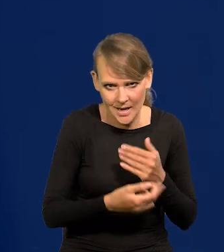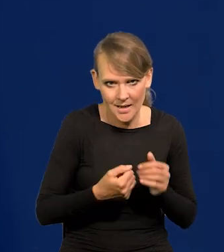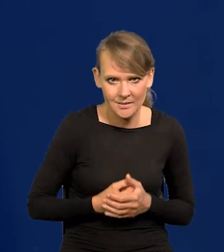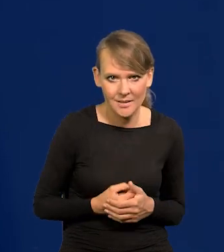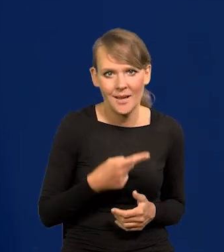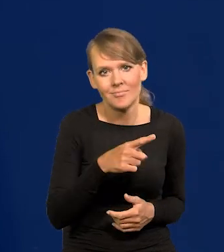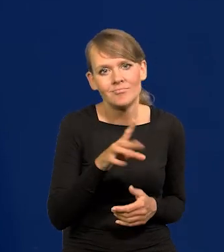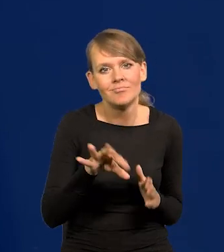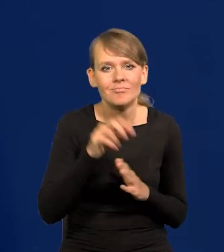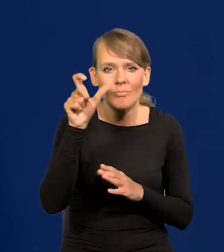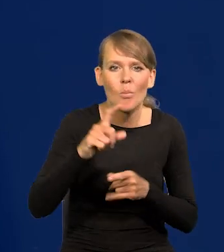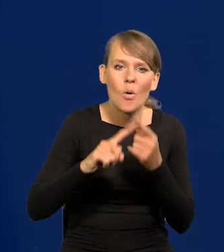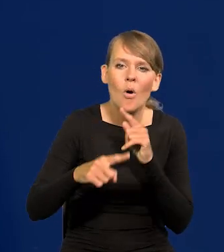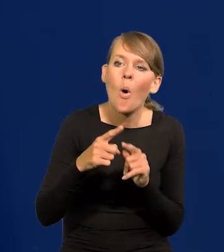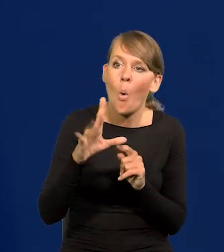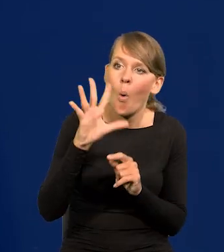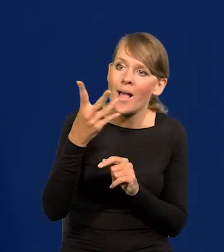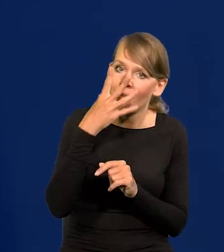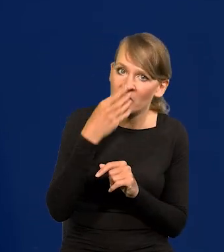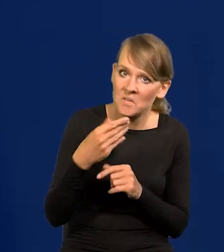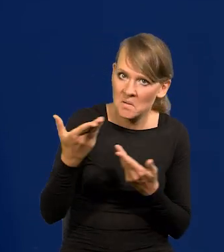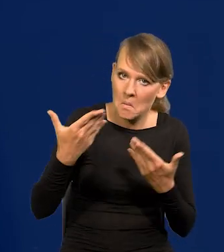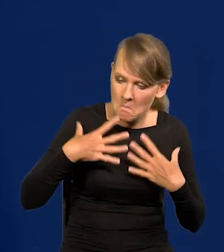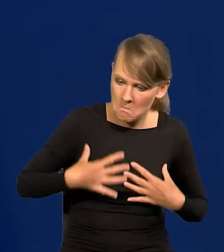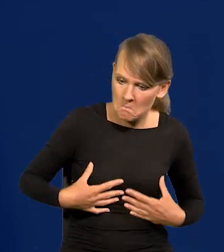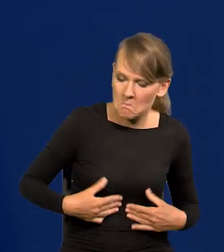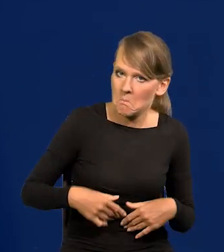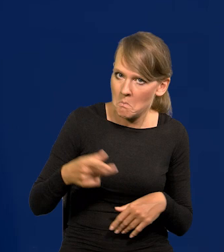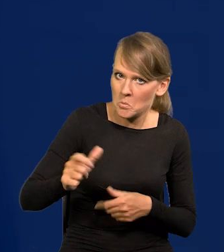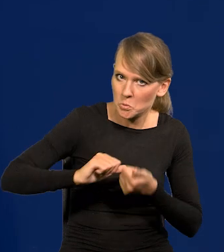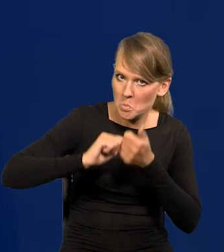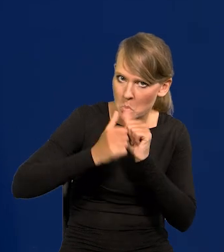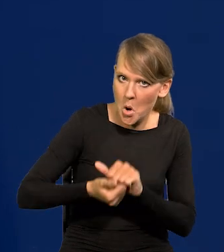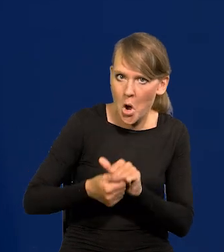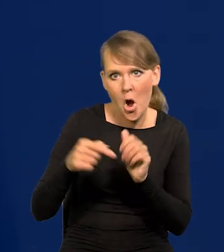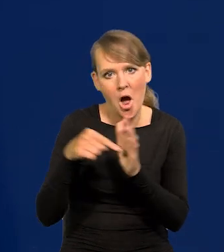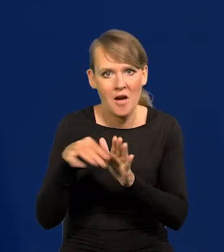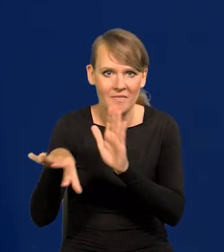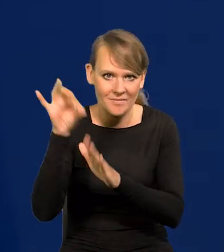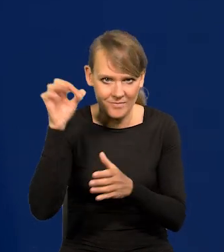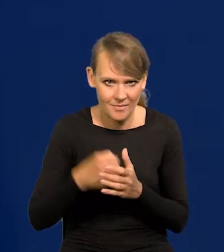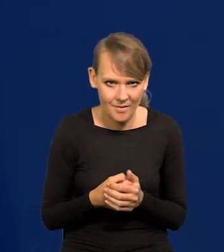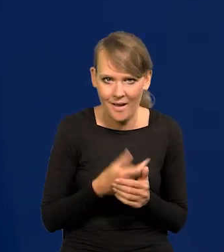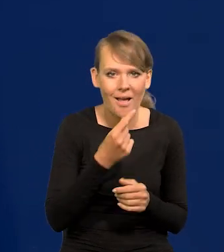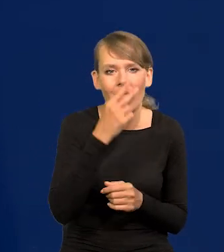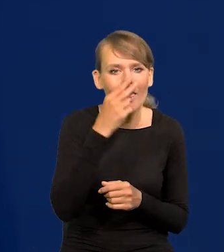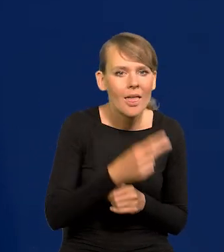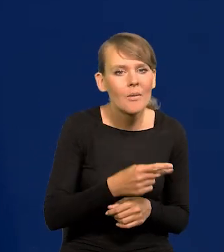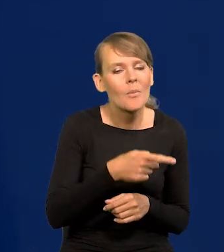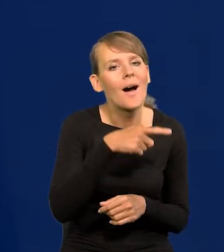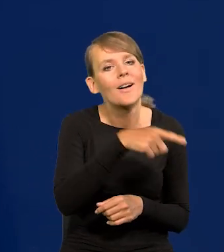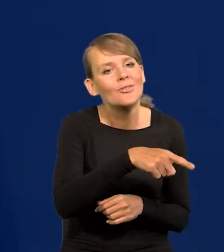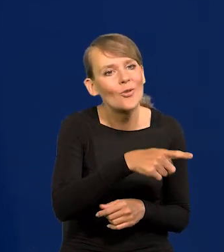Głosują na jakiegoś polityka, bo ładnie wygląda i jest wysportowany, a nie na tego, przy którym będą mieli lepsze życie.